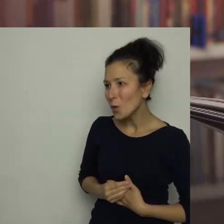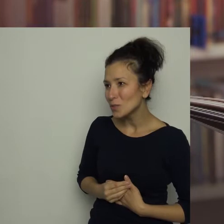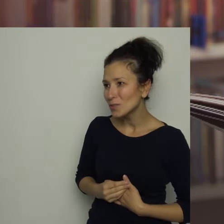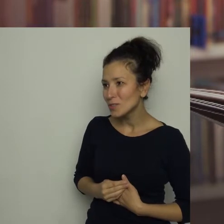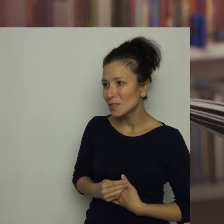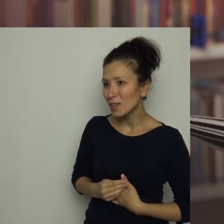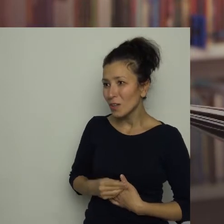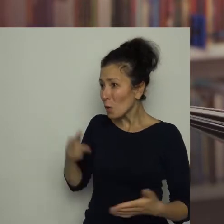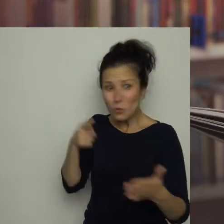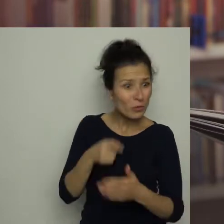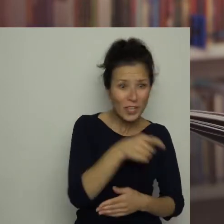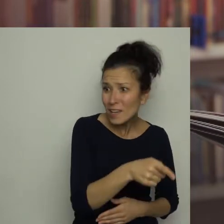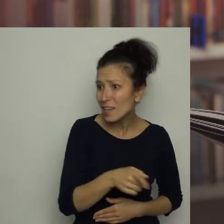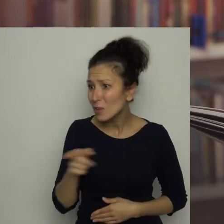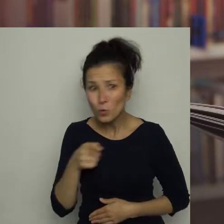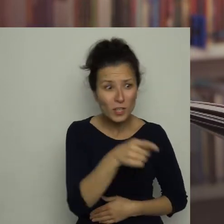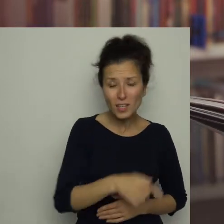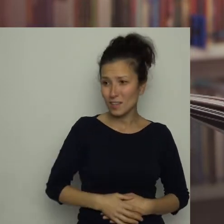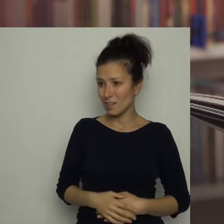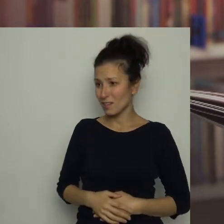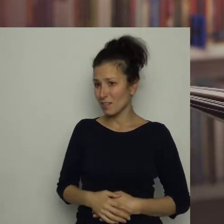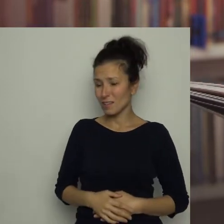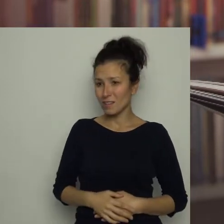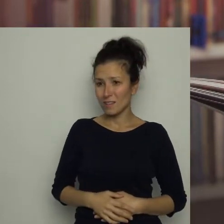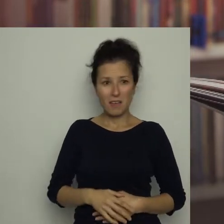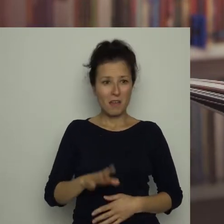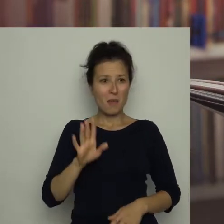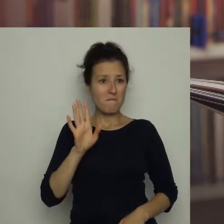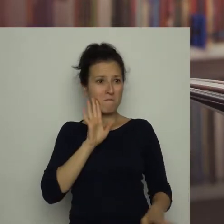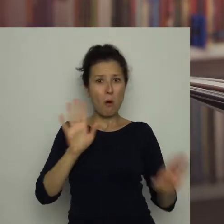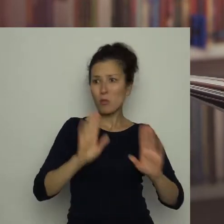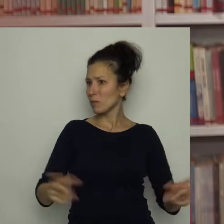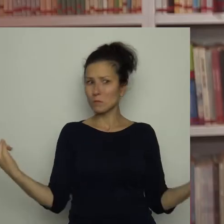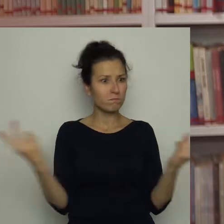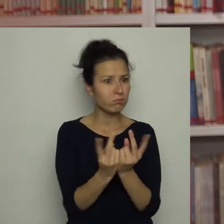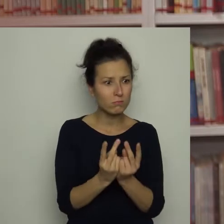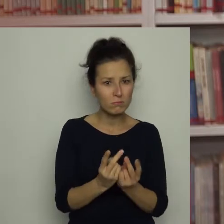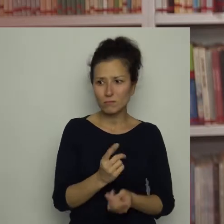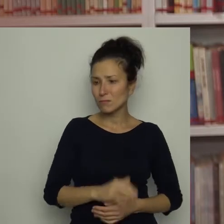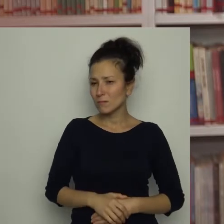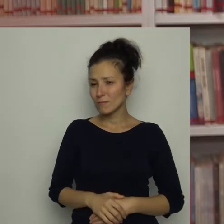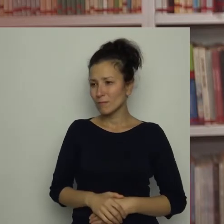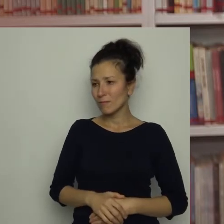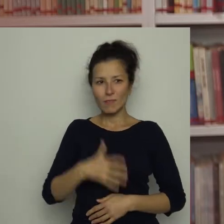przecież to ty! Zobacz! Podobieństwo było uderzające. Antoś oniemiał z wrażenia.